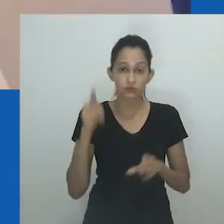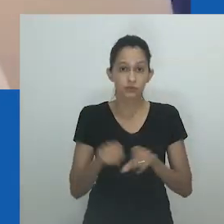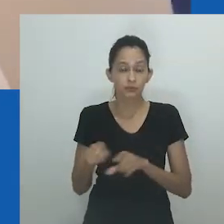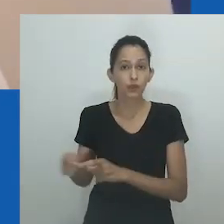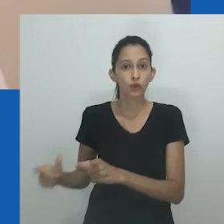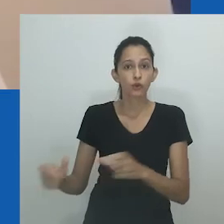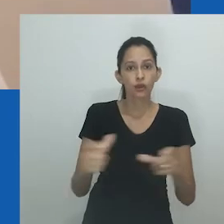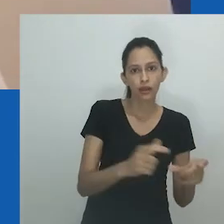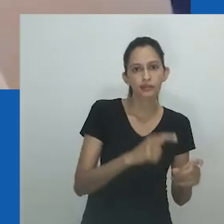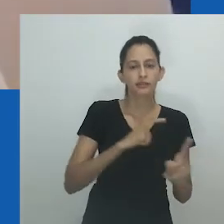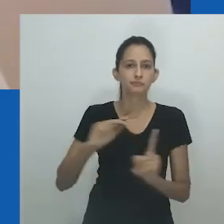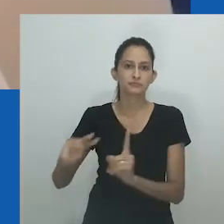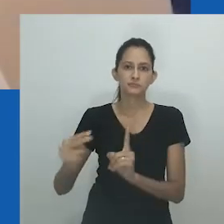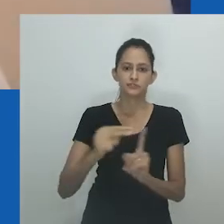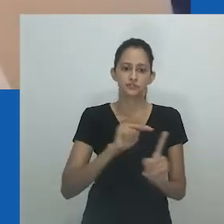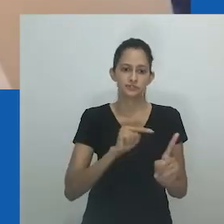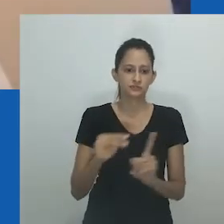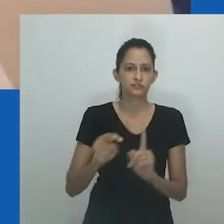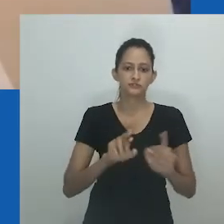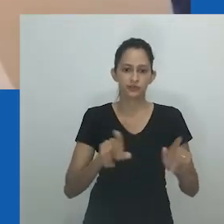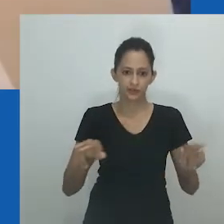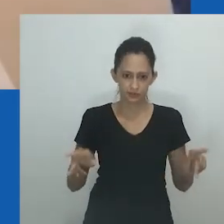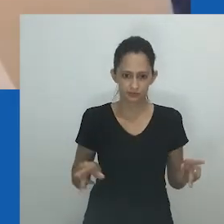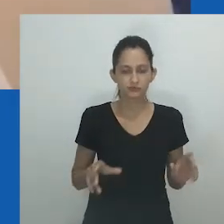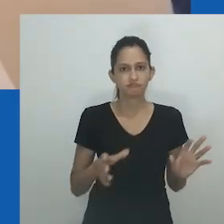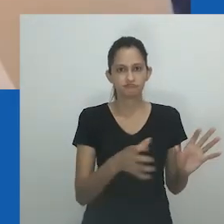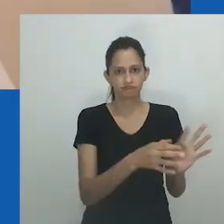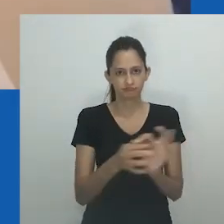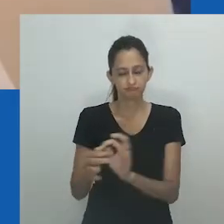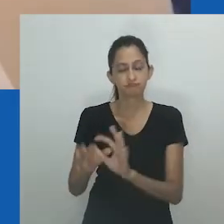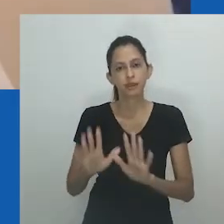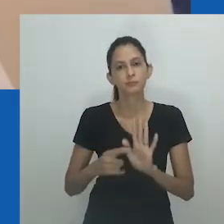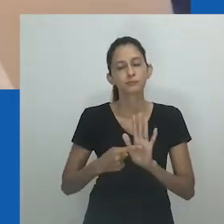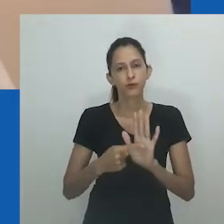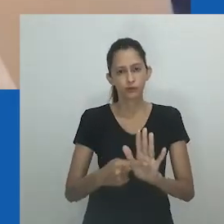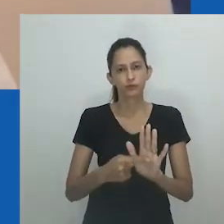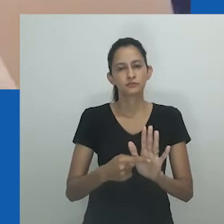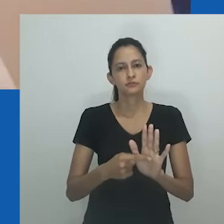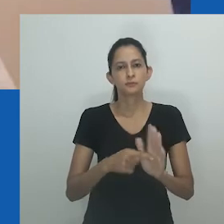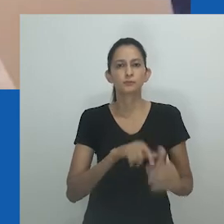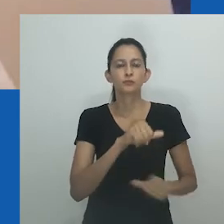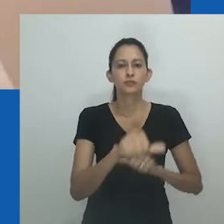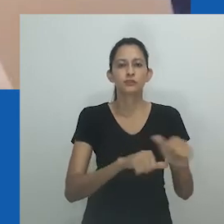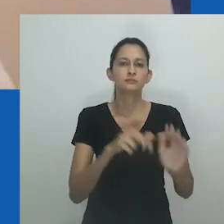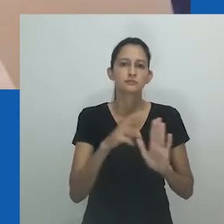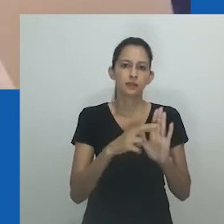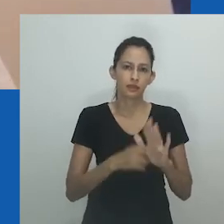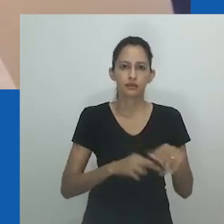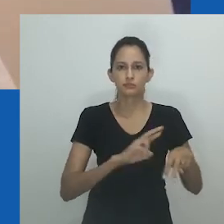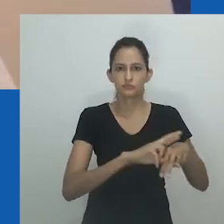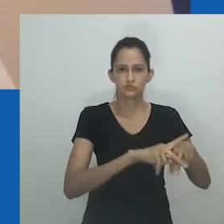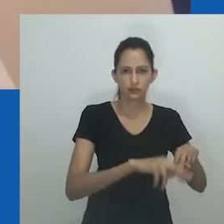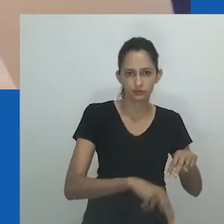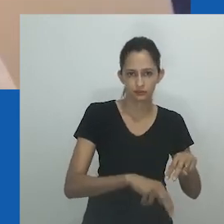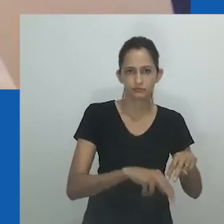Interessante neles é a maneira como cada ator em cada cenário sinaliza uma versão diferente dessa noção,